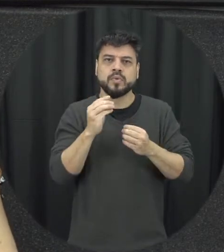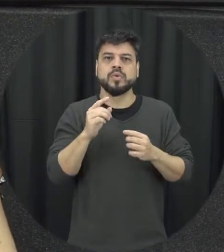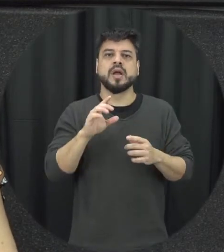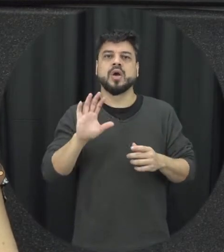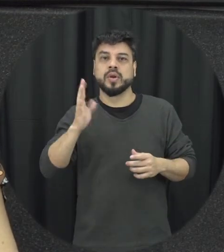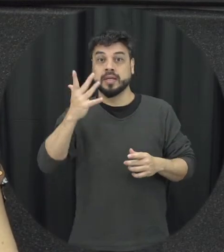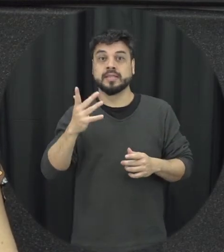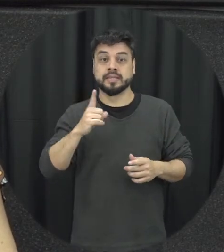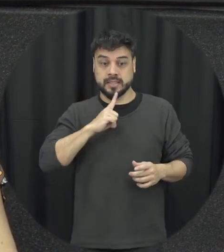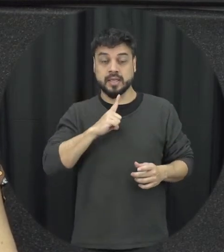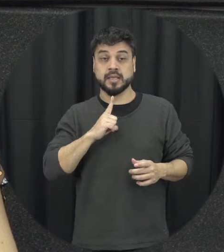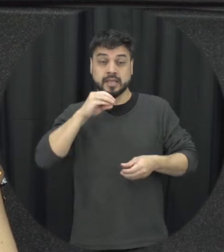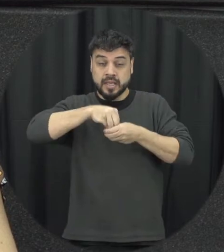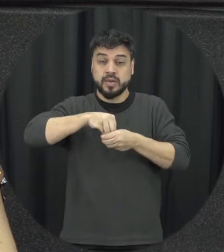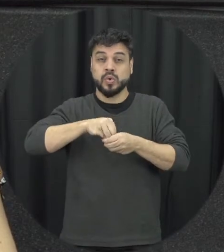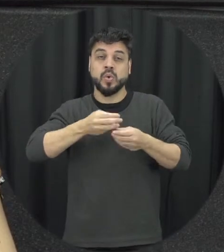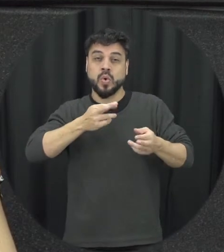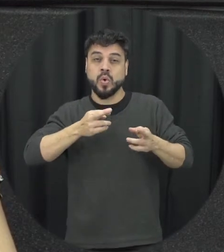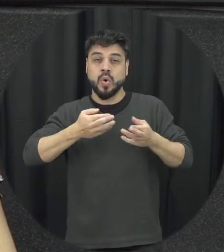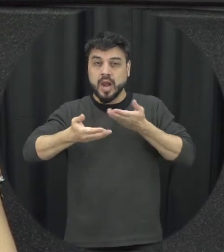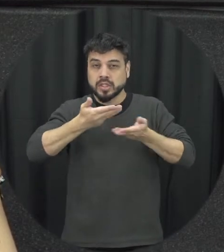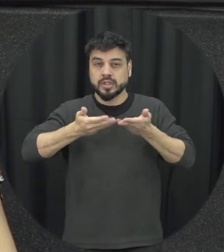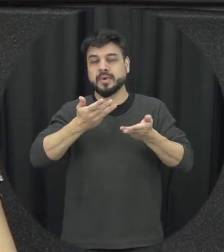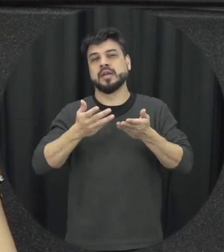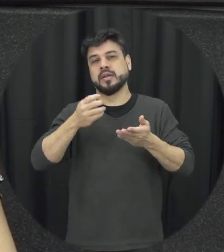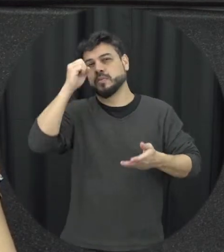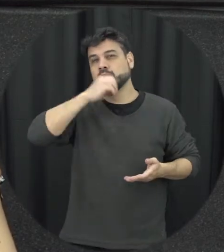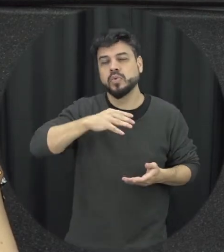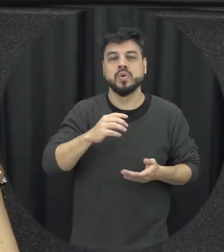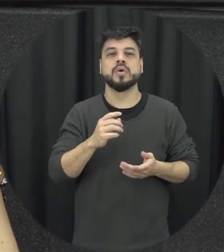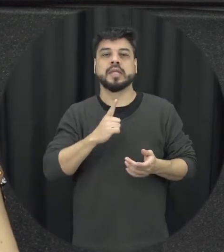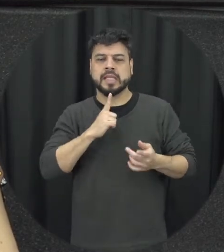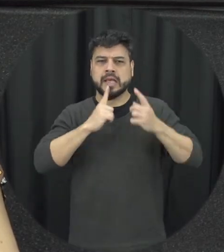que a pessoa sabe citar relacionamentos e vou não você tá uma situação de violência ou não